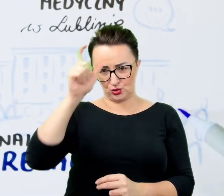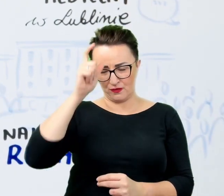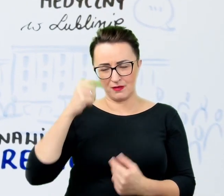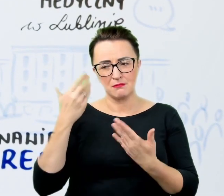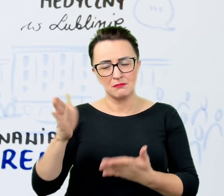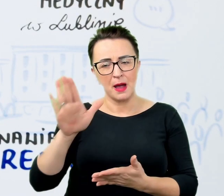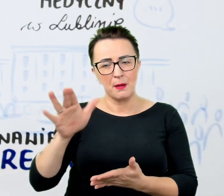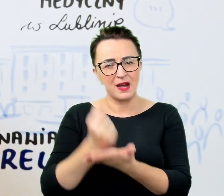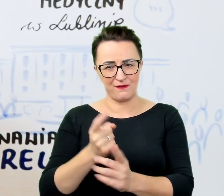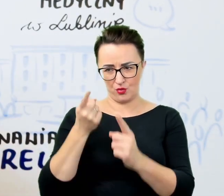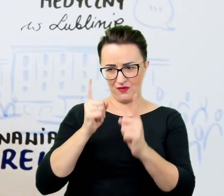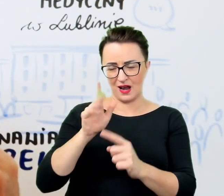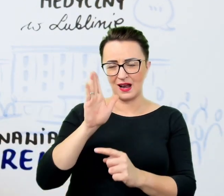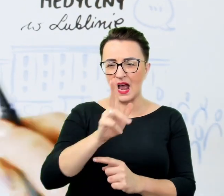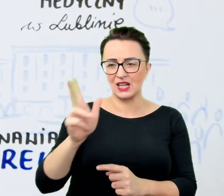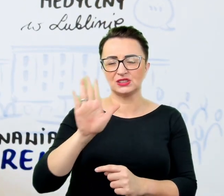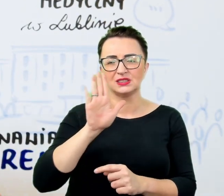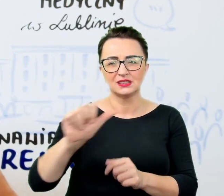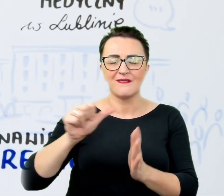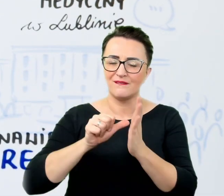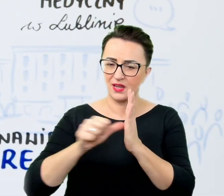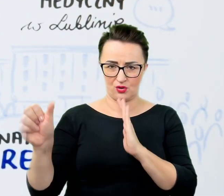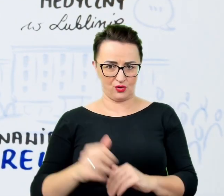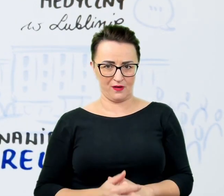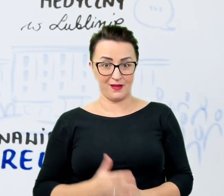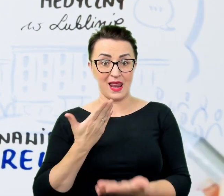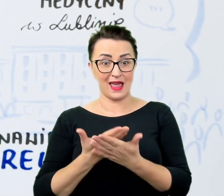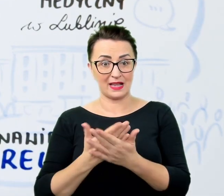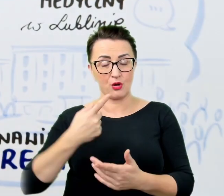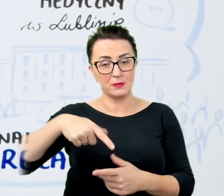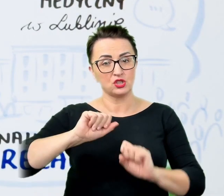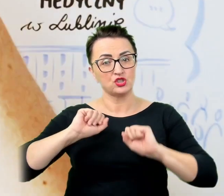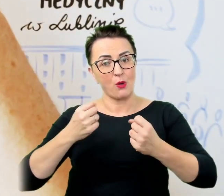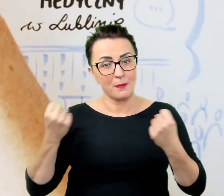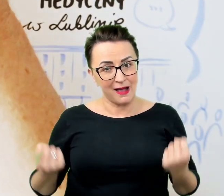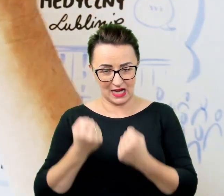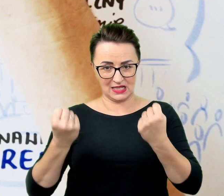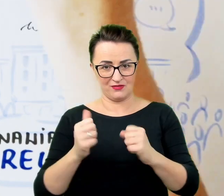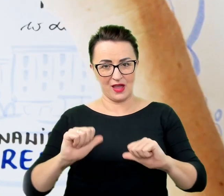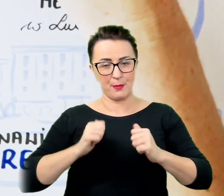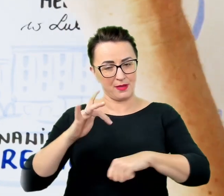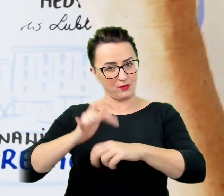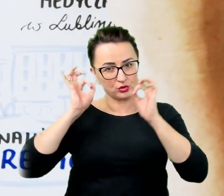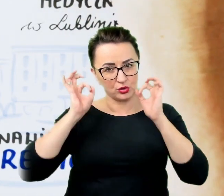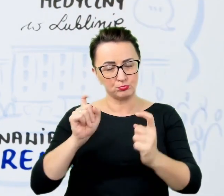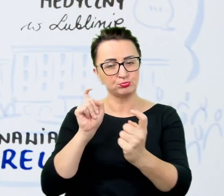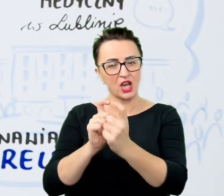Dlatego też działamy aktywnie, aby skutecznie przeciwdziałać wykluczeniu w środowisku akademickim i zapewnić pełną dostępność.